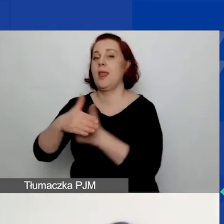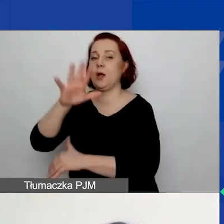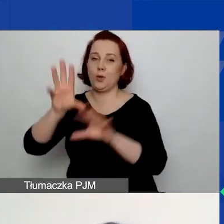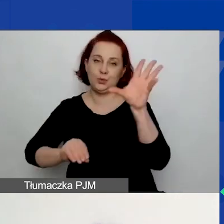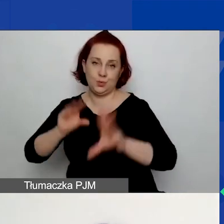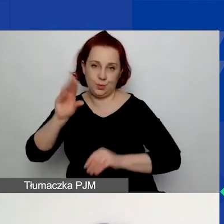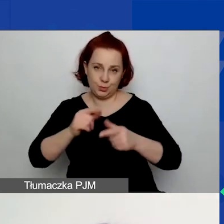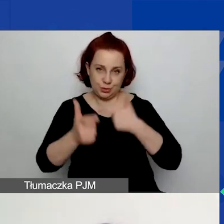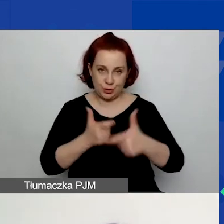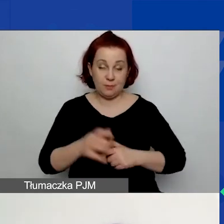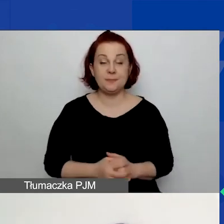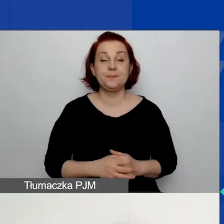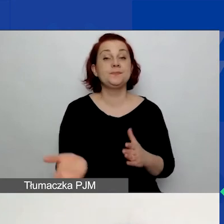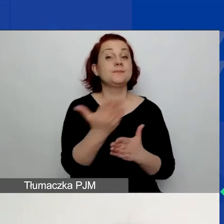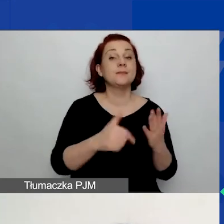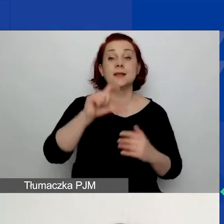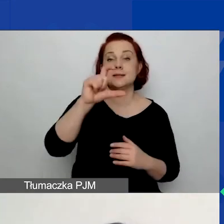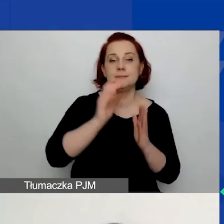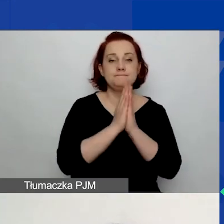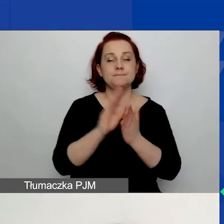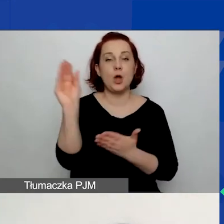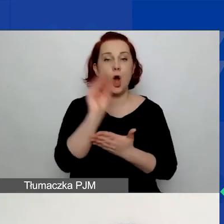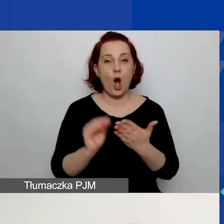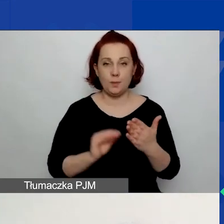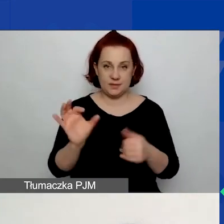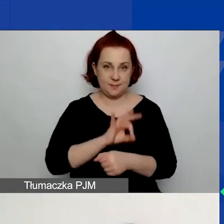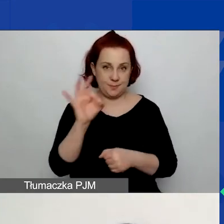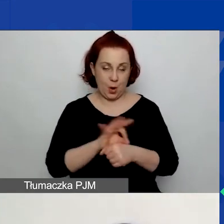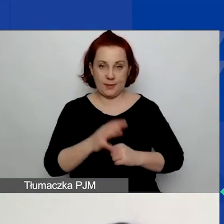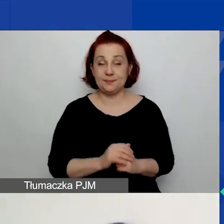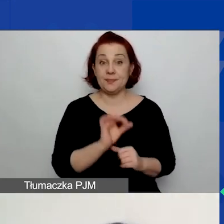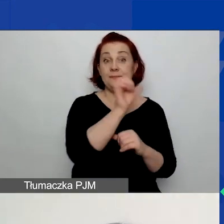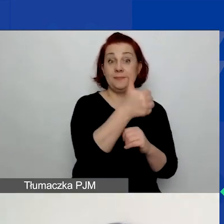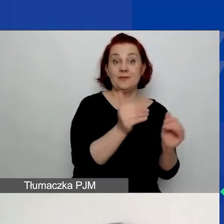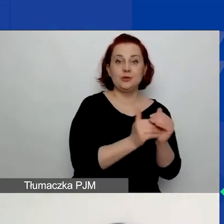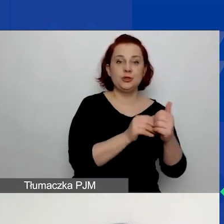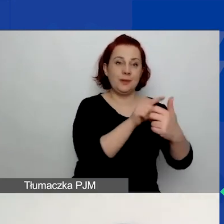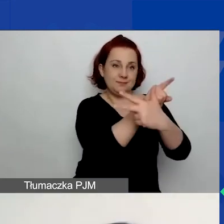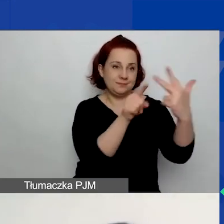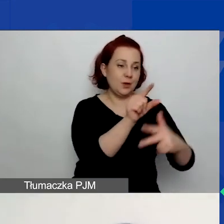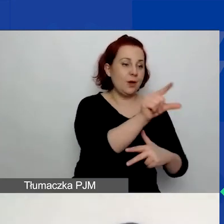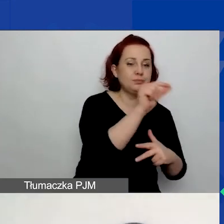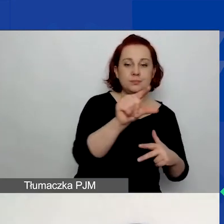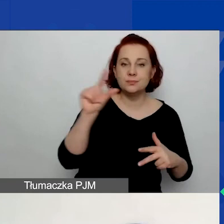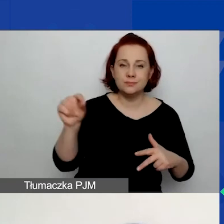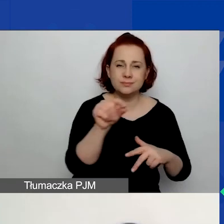W części C. prosimy o opisanie projektu. W pierwszym kroku musicie wybrać jeden z trzech obszarów wsparcia, o czym już była mowa,